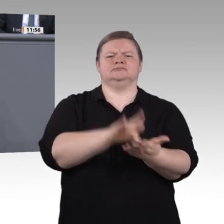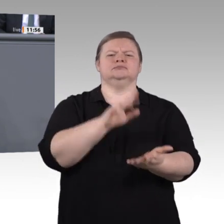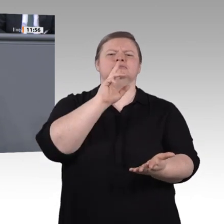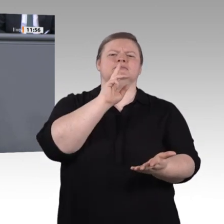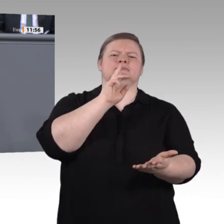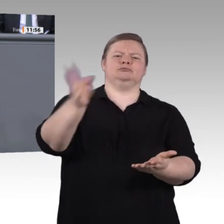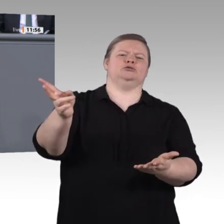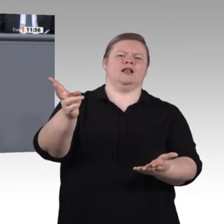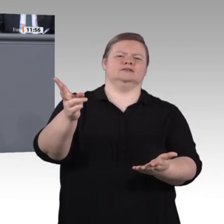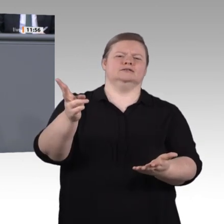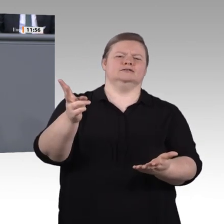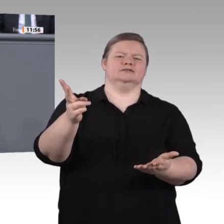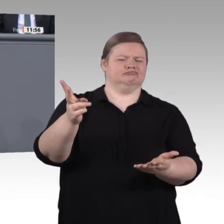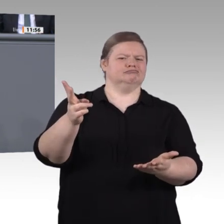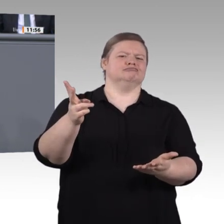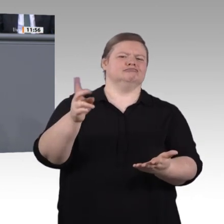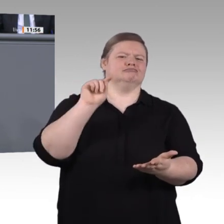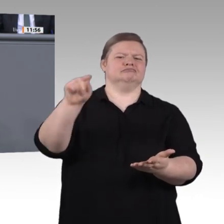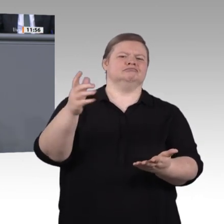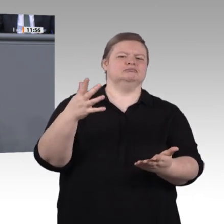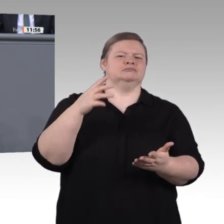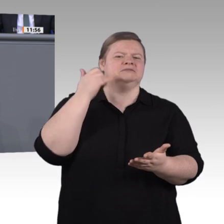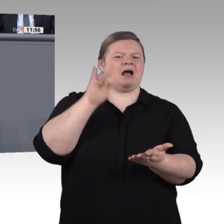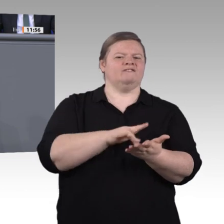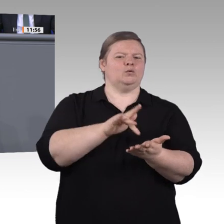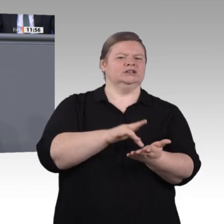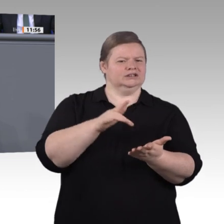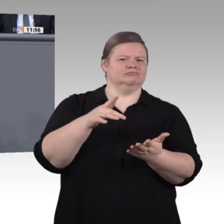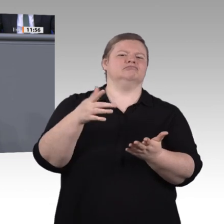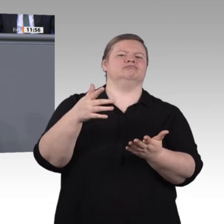und, ja, das verändert auch unsere Arbeitswelt: „Ausgelernt“ gibt es nicht mehr. Schon